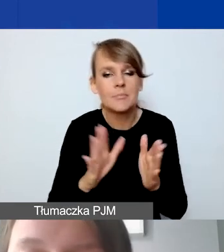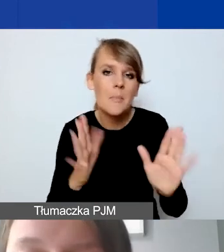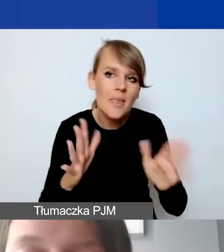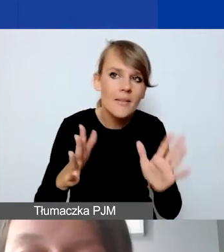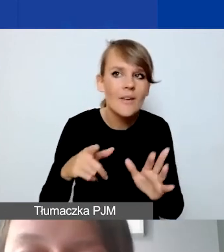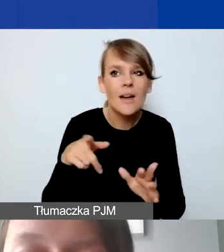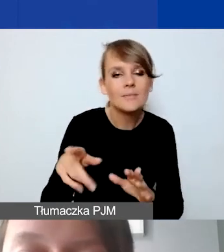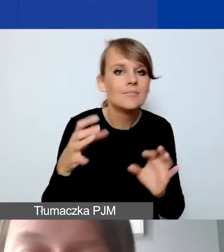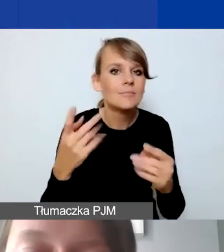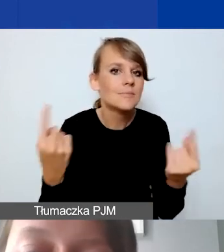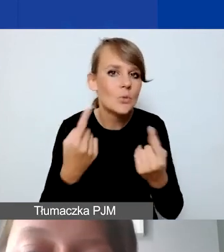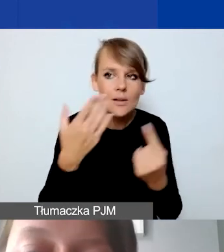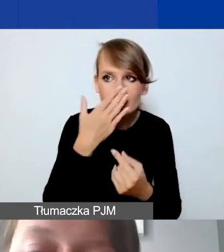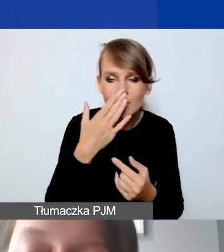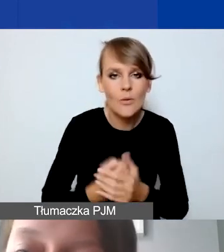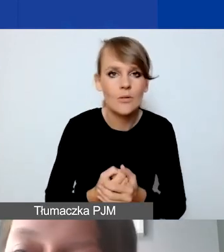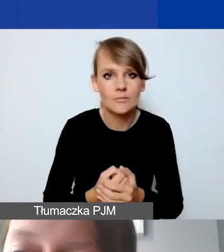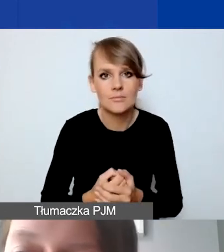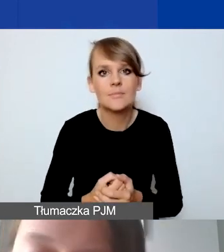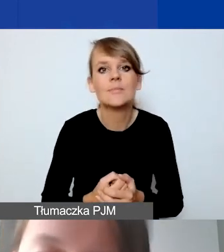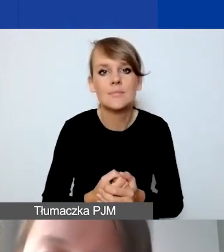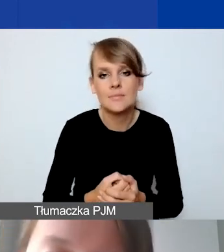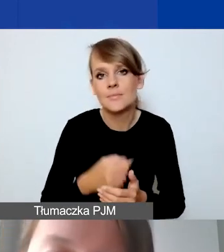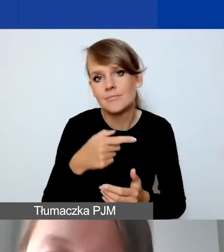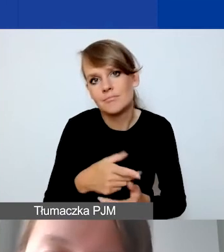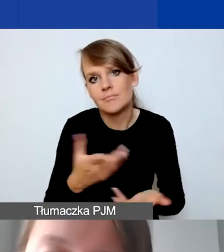Na tyle,